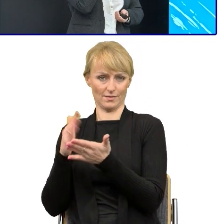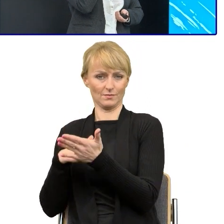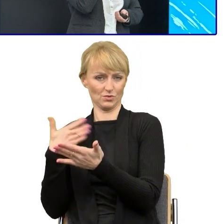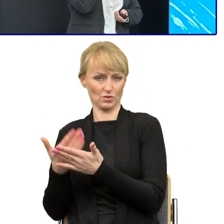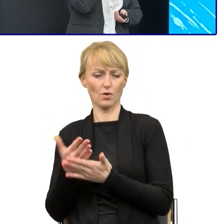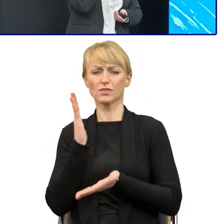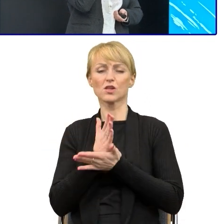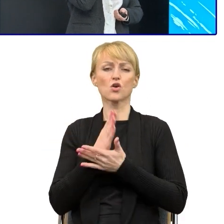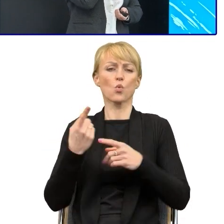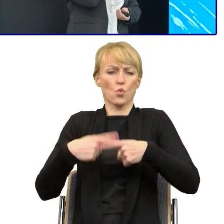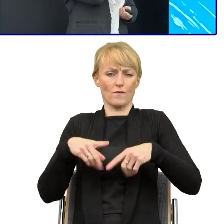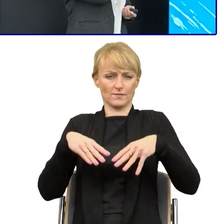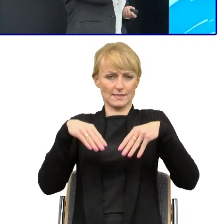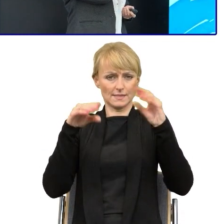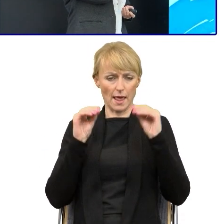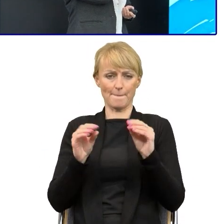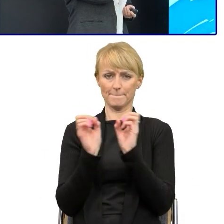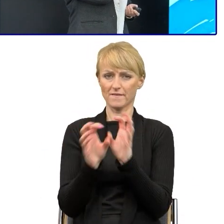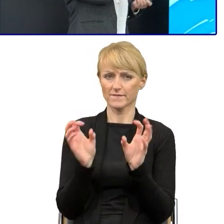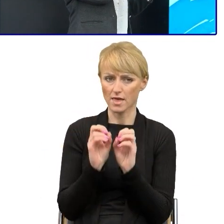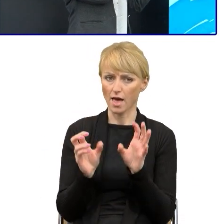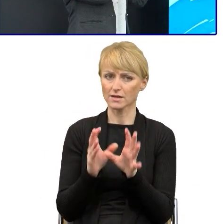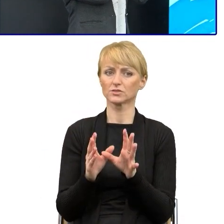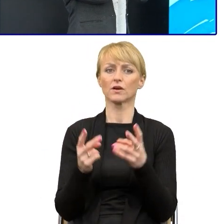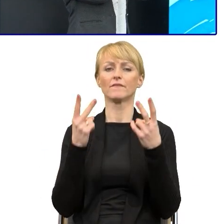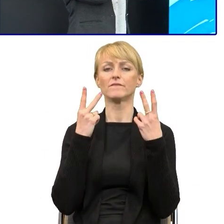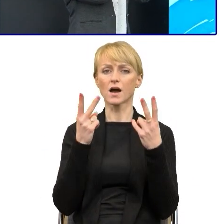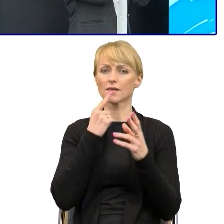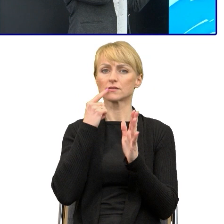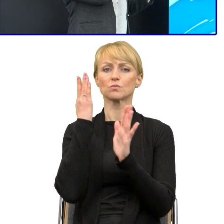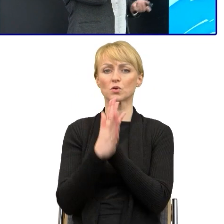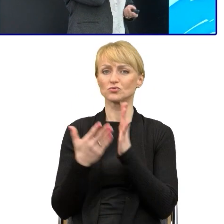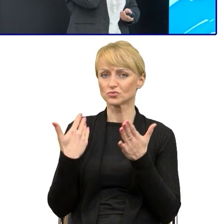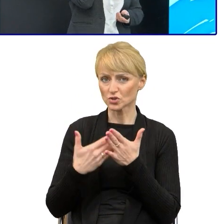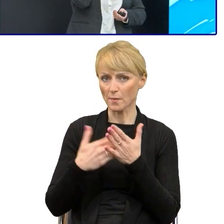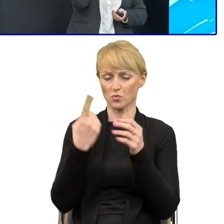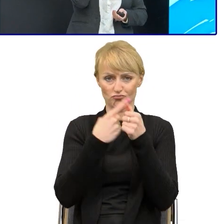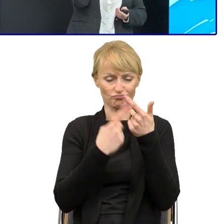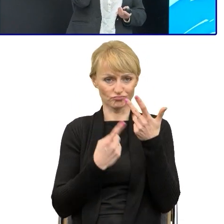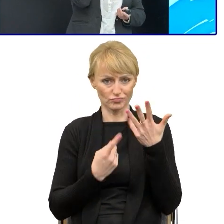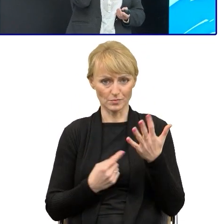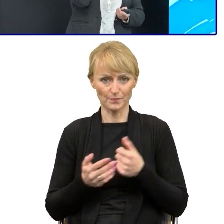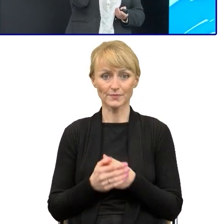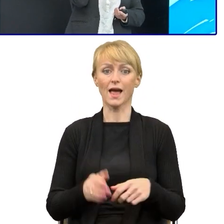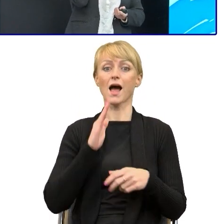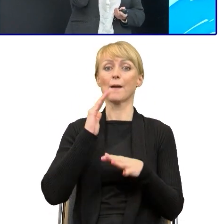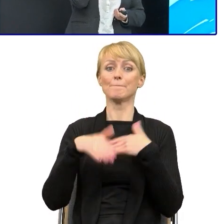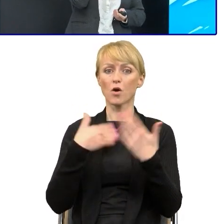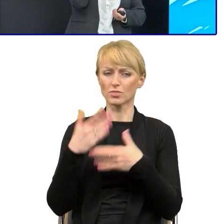pracowników do upraszczania, to pokazywaliśmy im regularnie wersję przed i po, jak można coś zrobić?